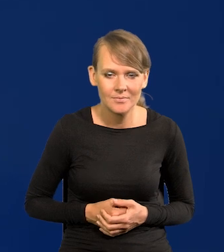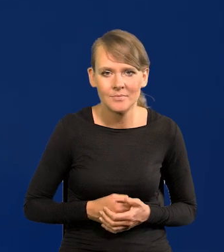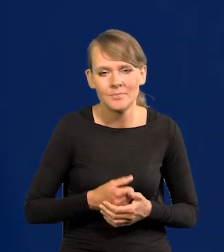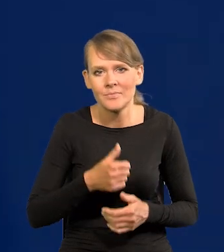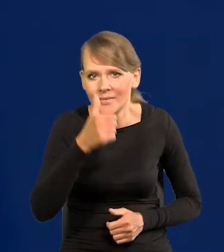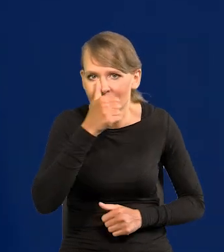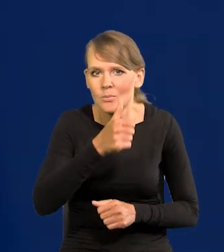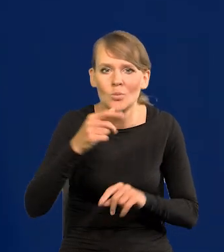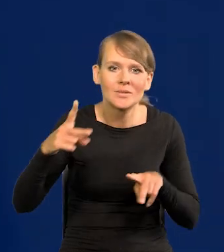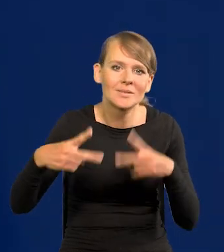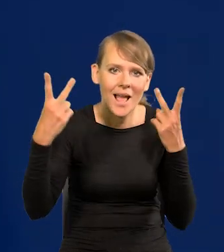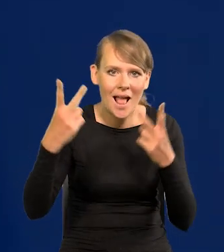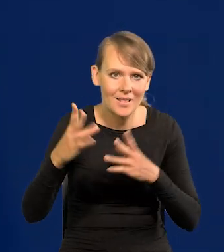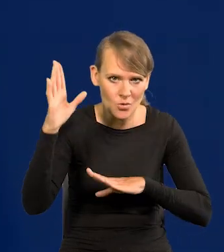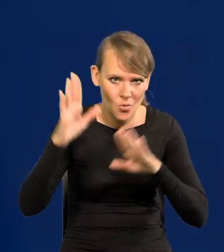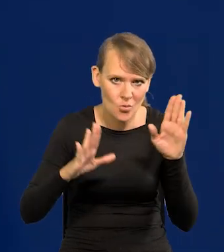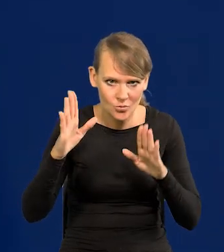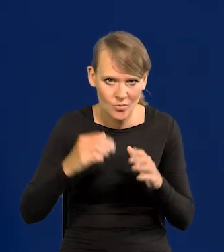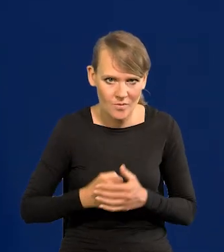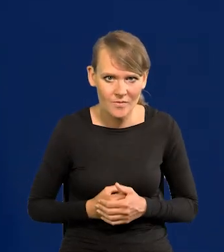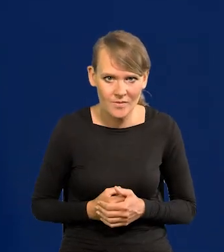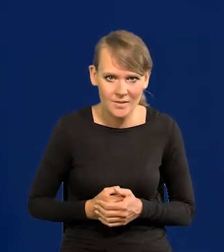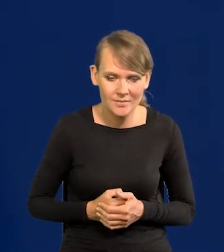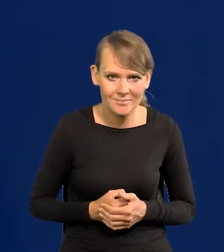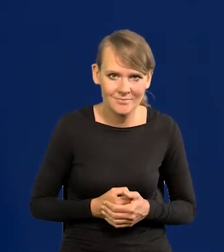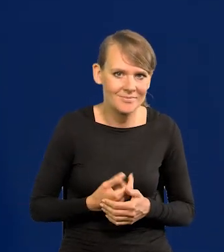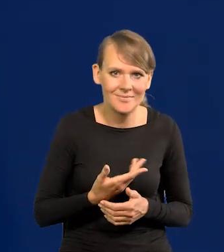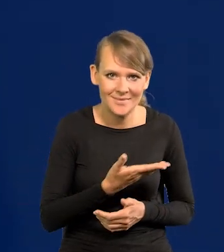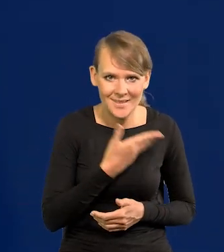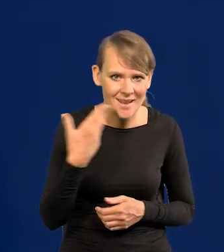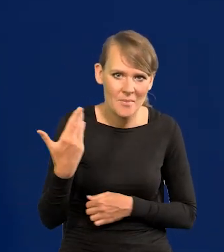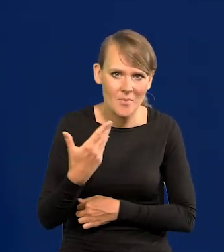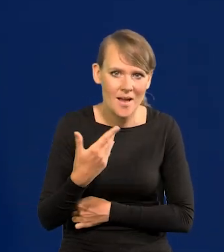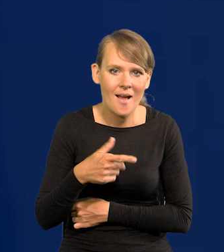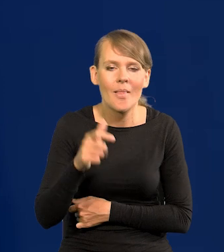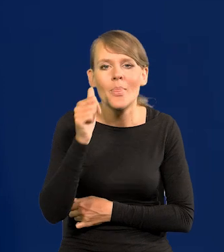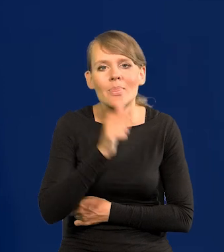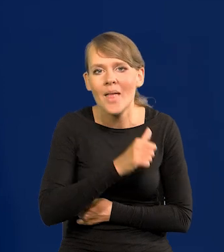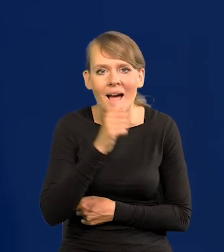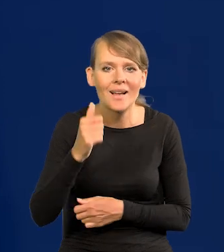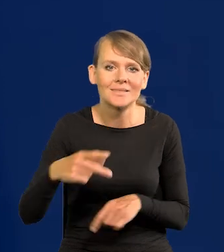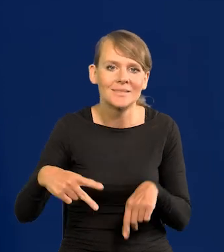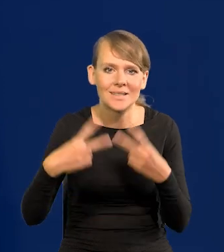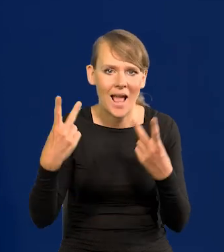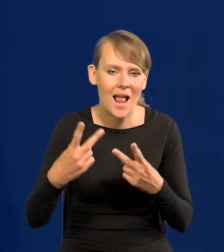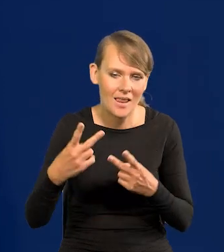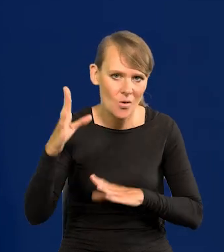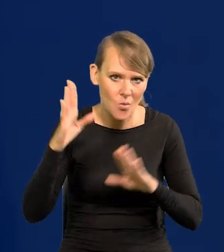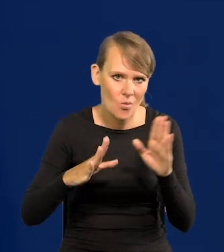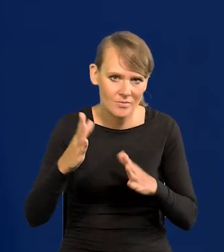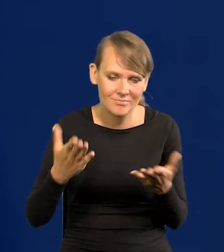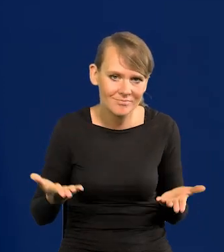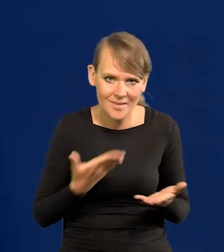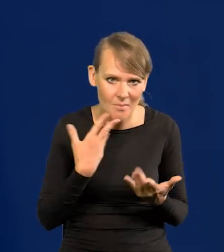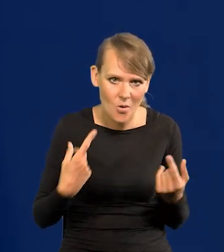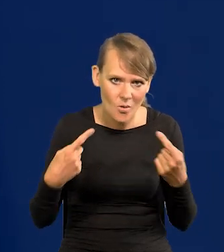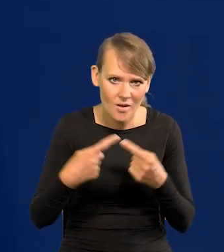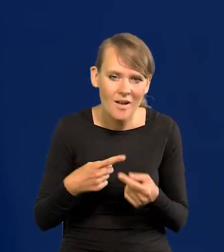Nie można zdalnie głosować, bo nie ma formy zdalnego głosowania tajnego odpowiednio. Ale to jest możliwe,